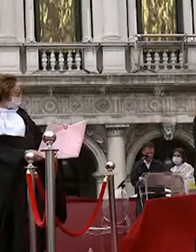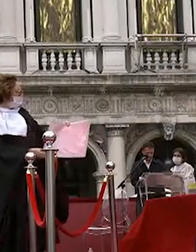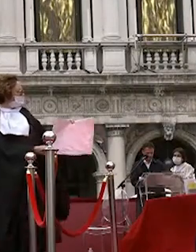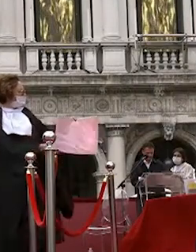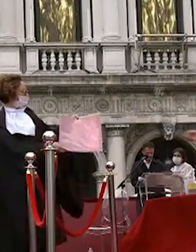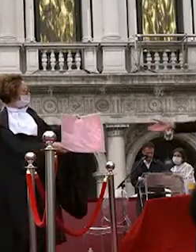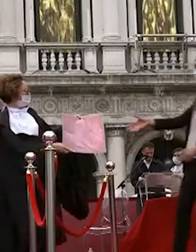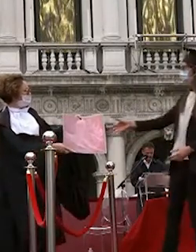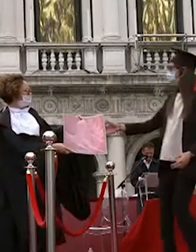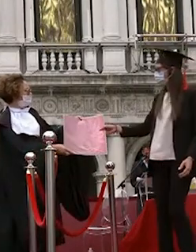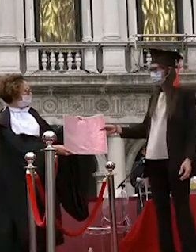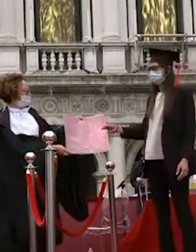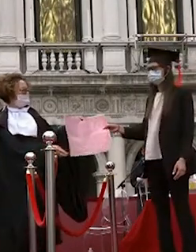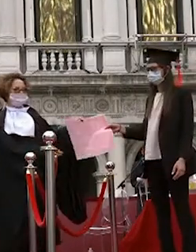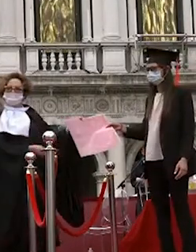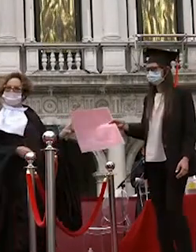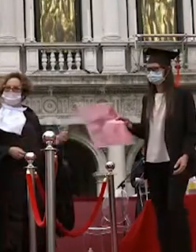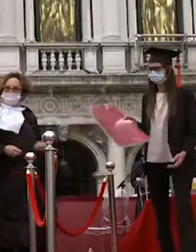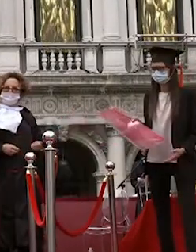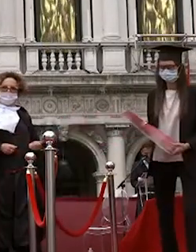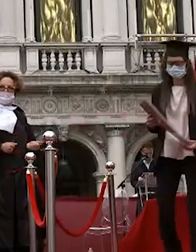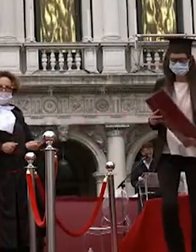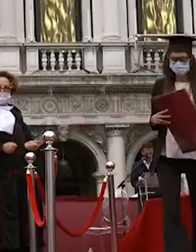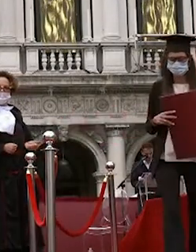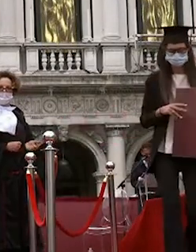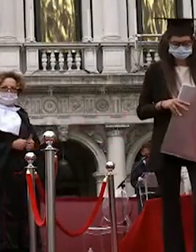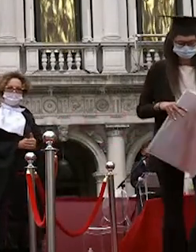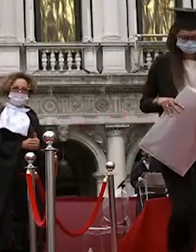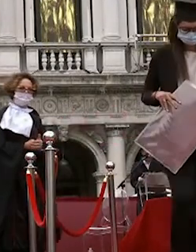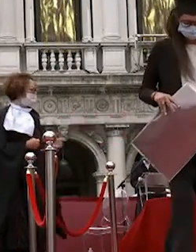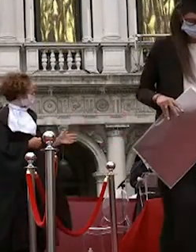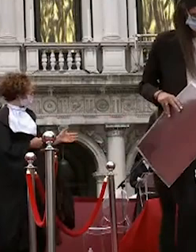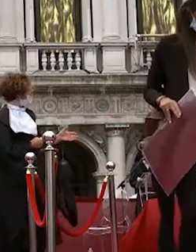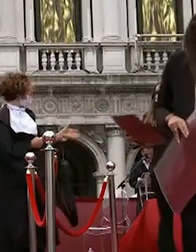silvia chiarella lucrezia pegoraro